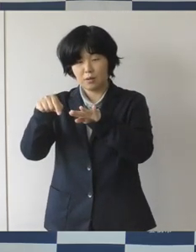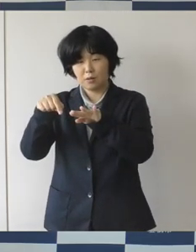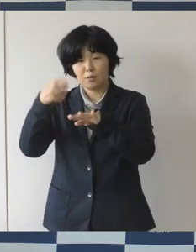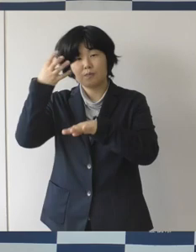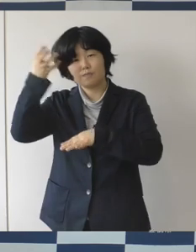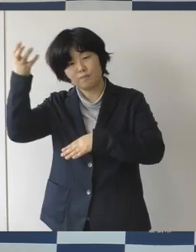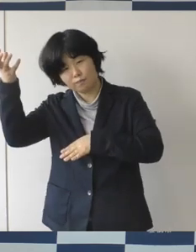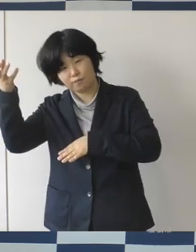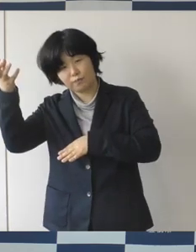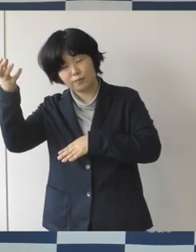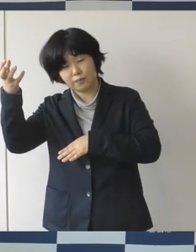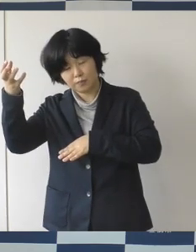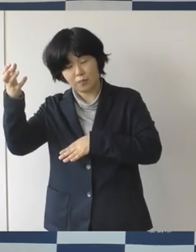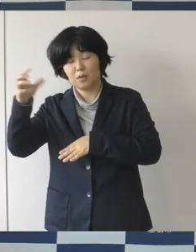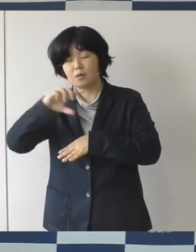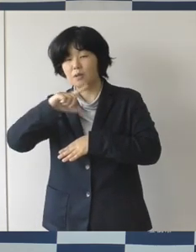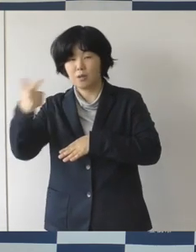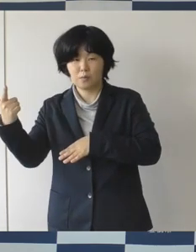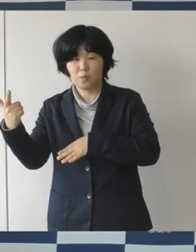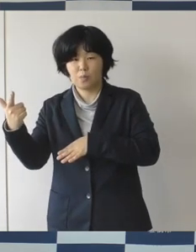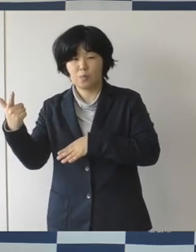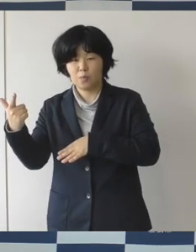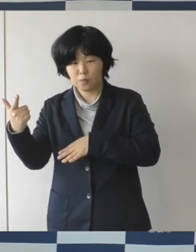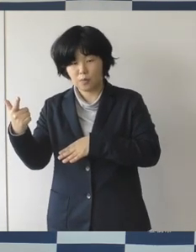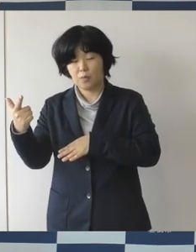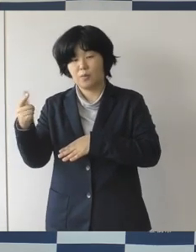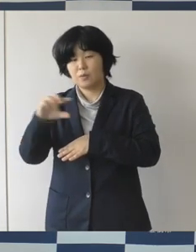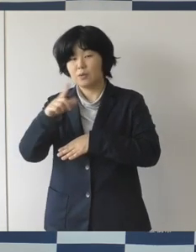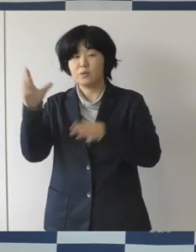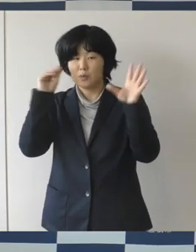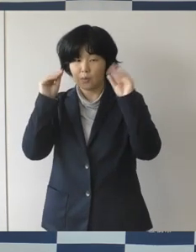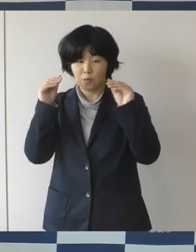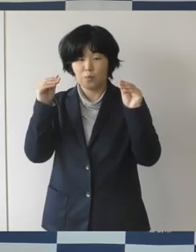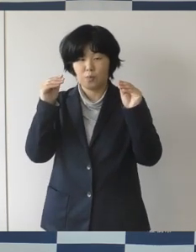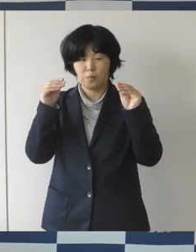期待も込めてですね 特集をしております。